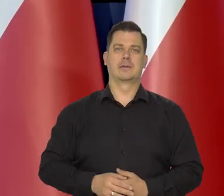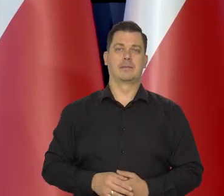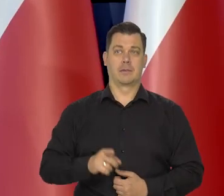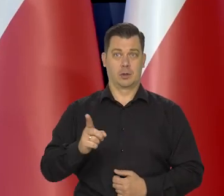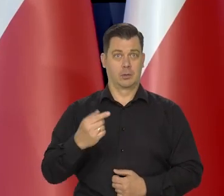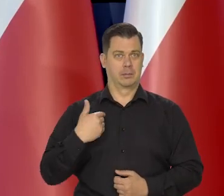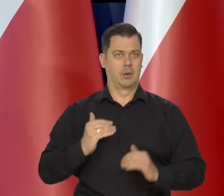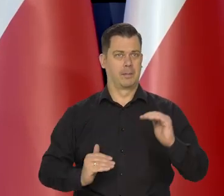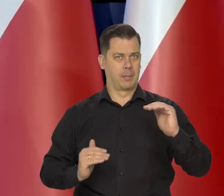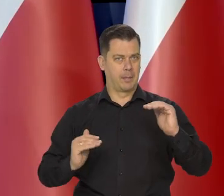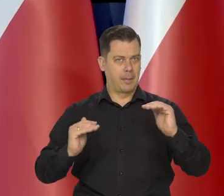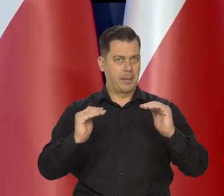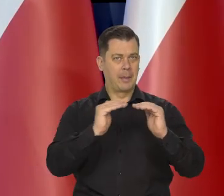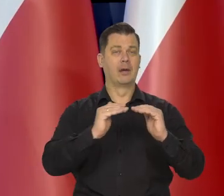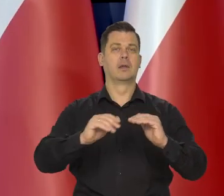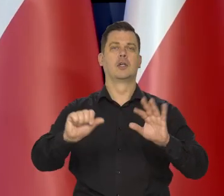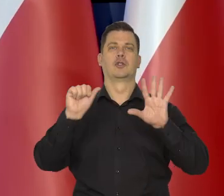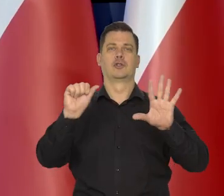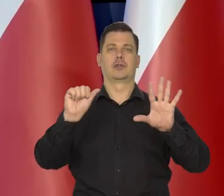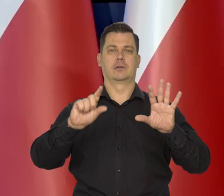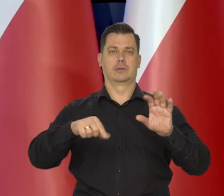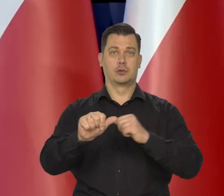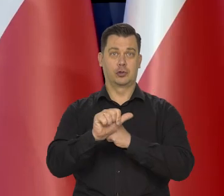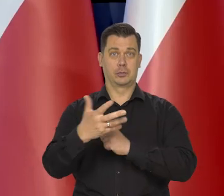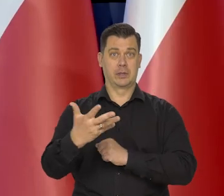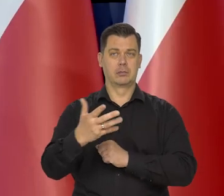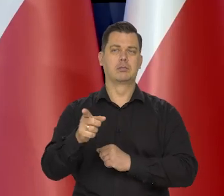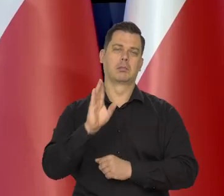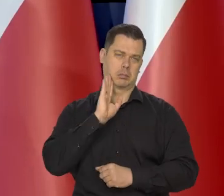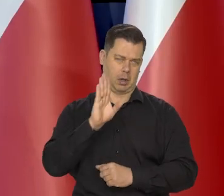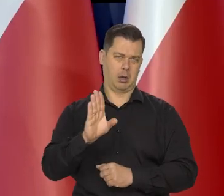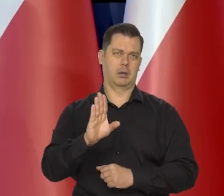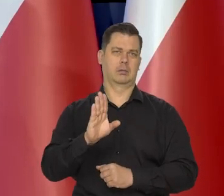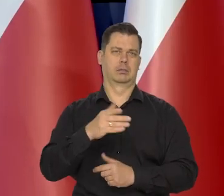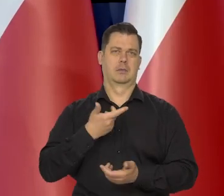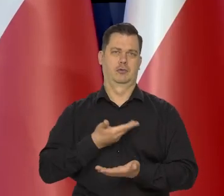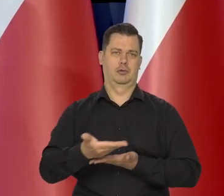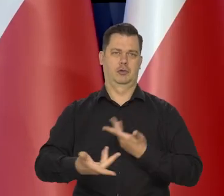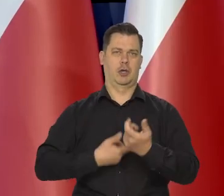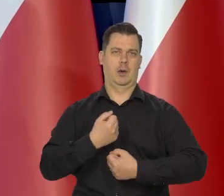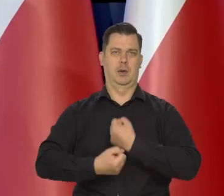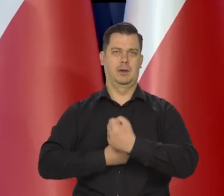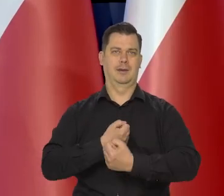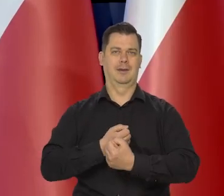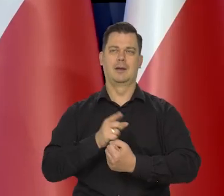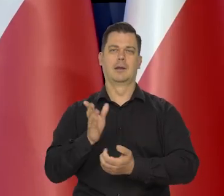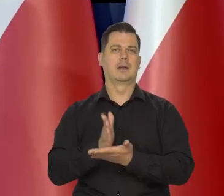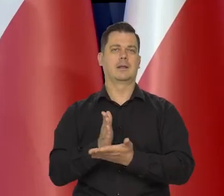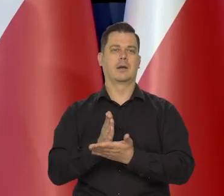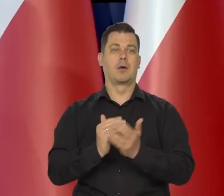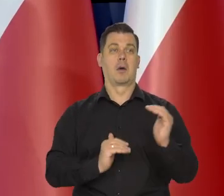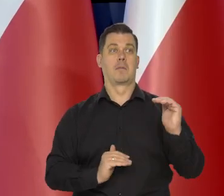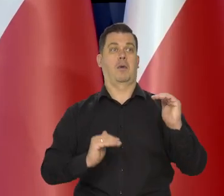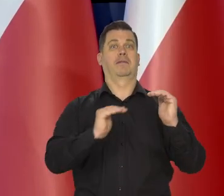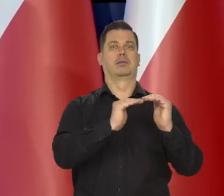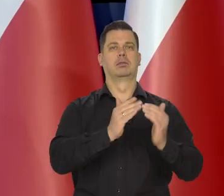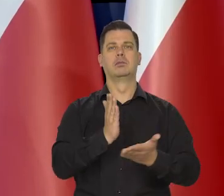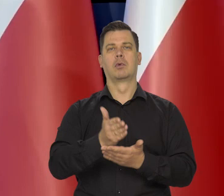to podniesienie stóp procentowych do 6,65 nadal działa. To nie jest tak, że działanie tych podwyższonych stóp się skończyło,